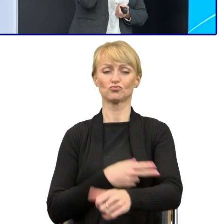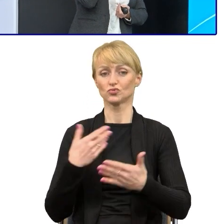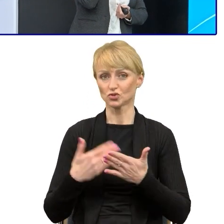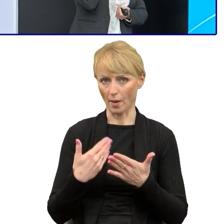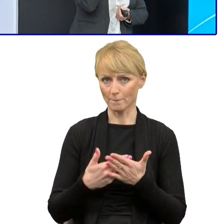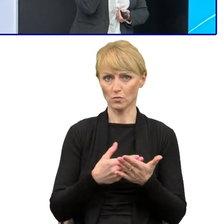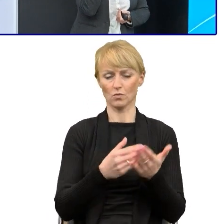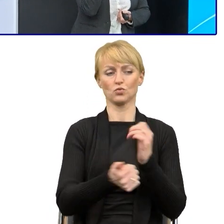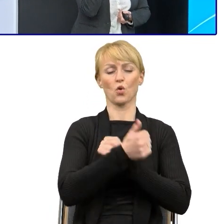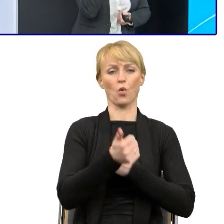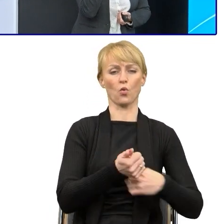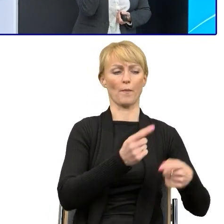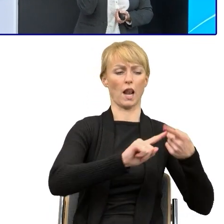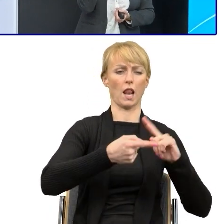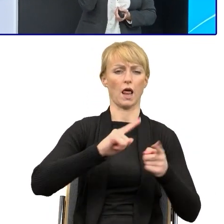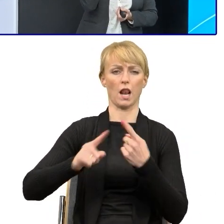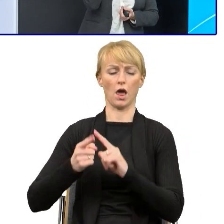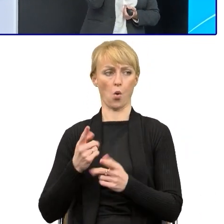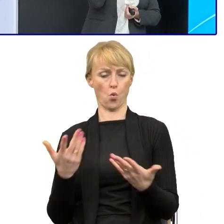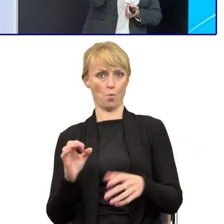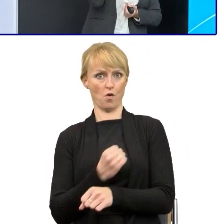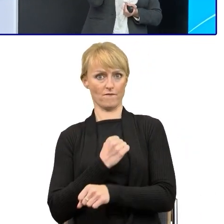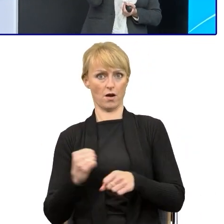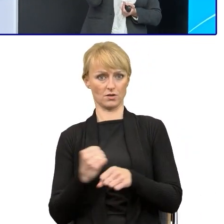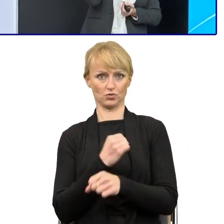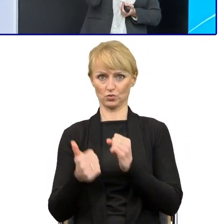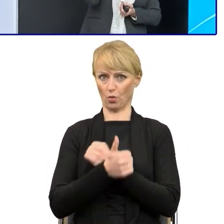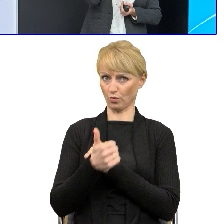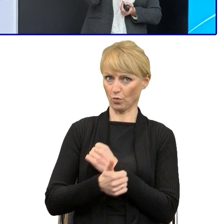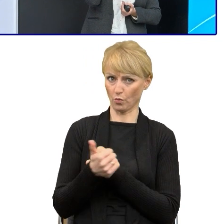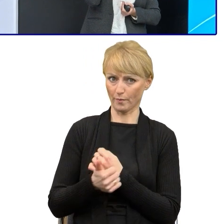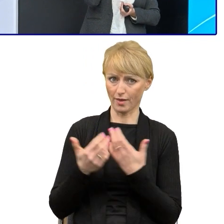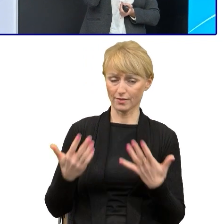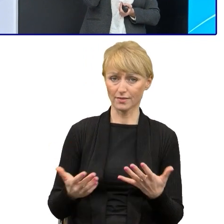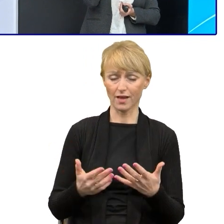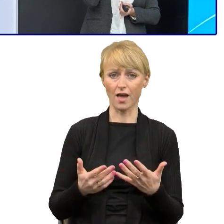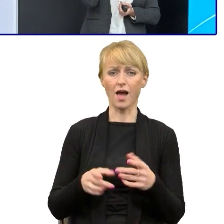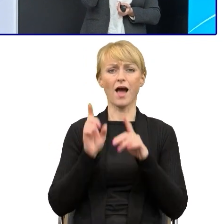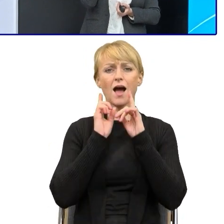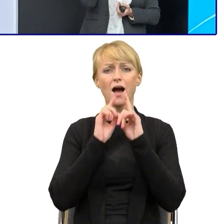Jak robiłam szkolenia z pracownikami, to oni się obawiali, że 'No ale Pani kierownik mi powie albo Pani dyrektor,